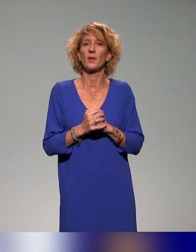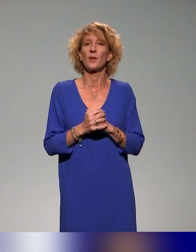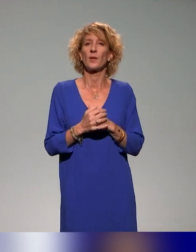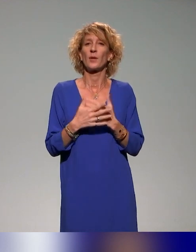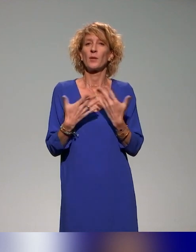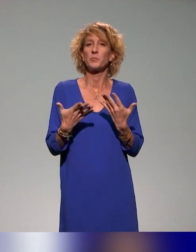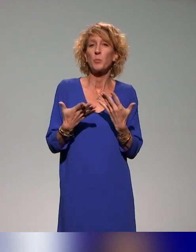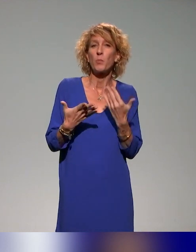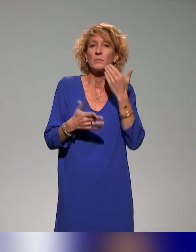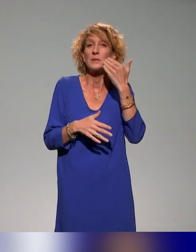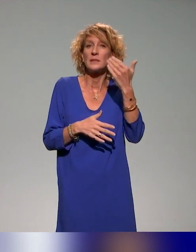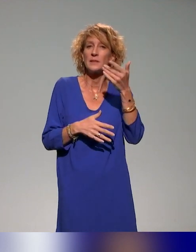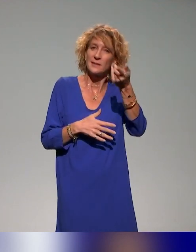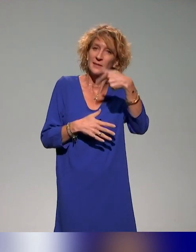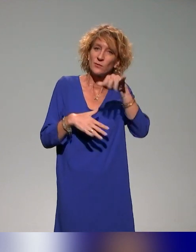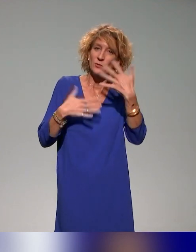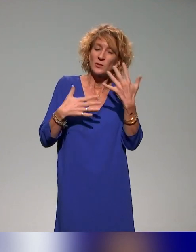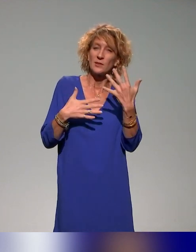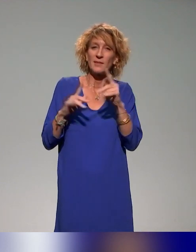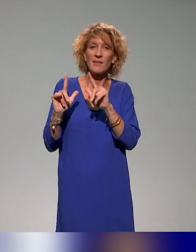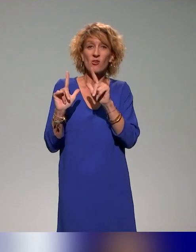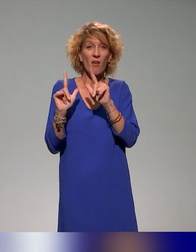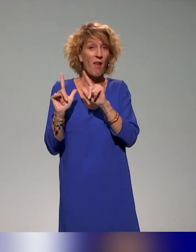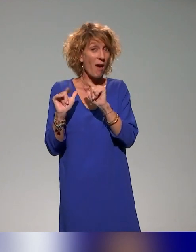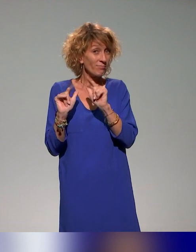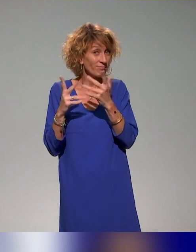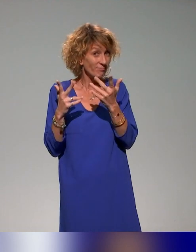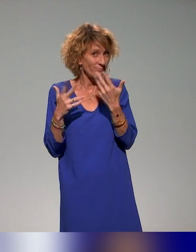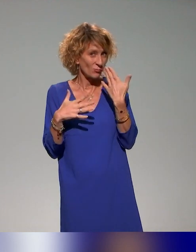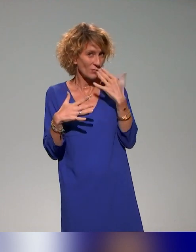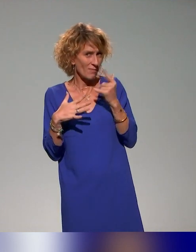Pour ceux qui étaient déjà avec nous, vous savez tous ce que ça peut être la pédagogie inclusive.